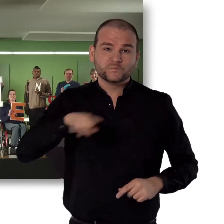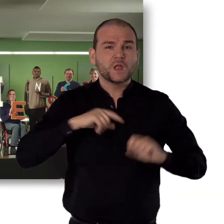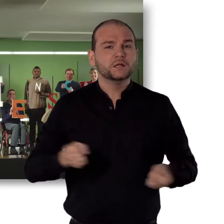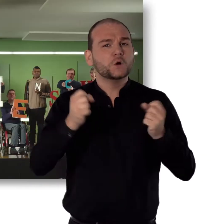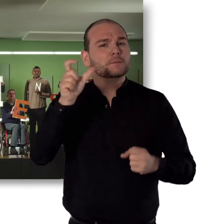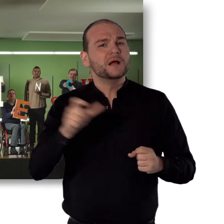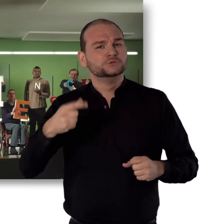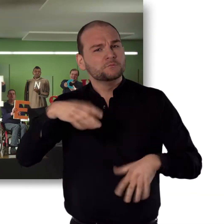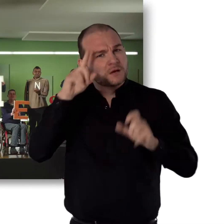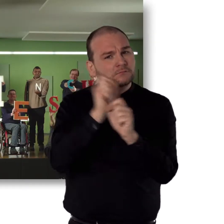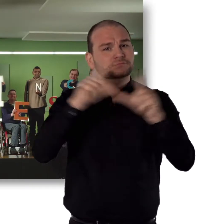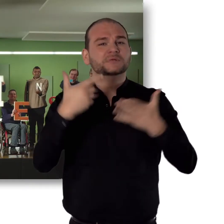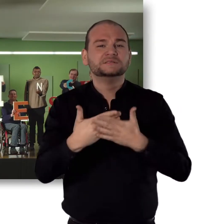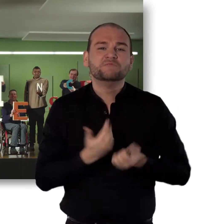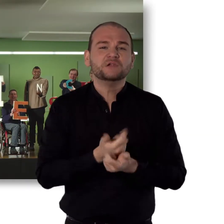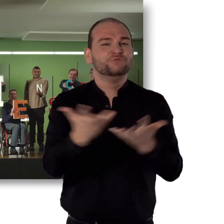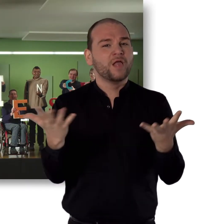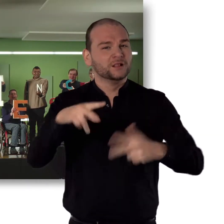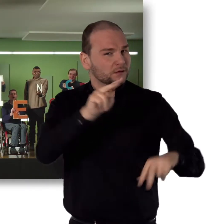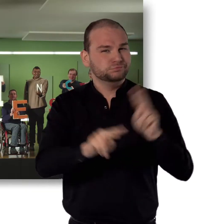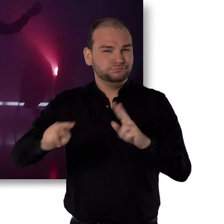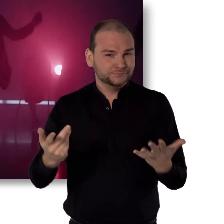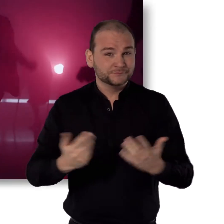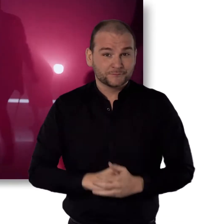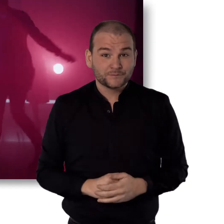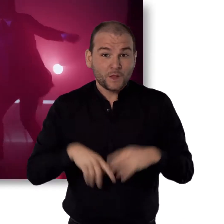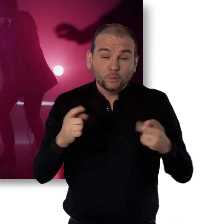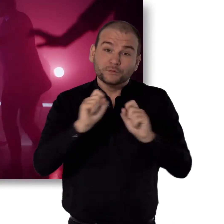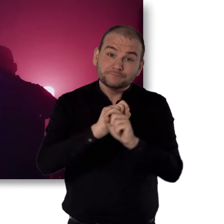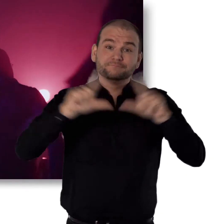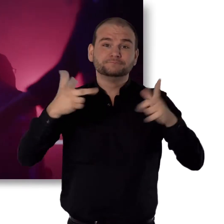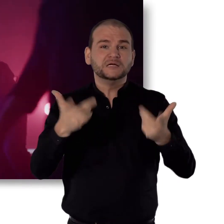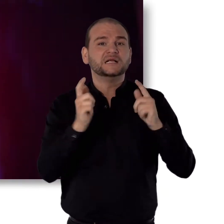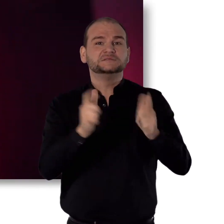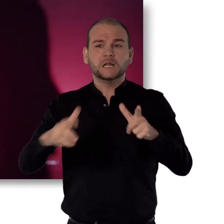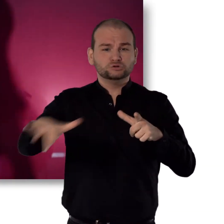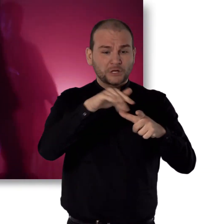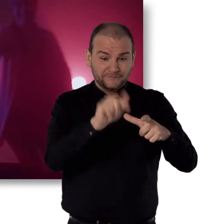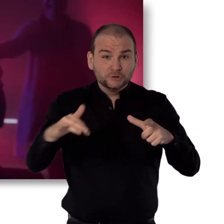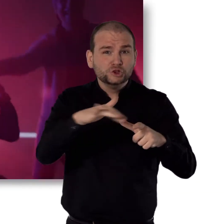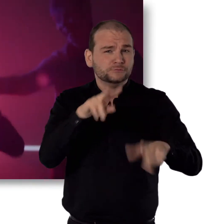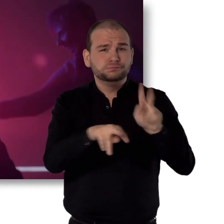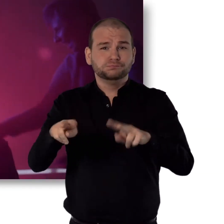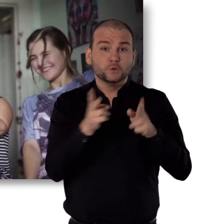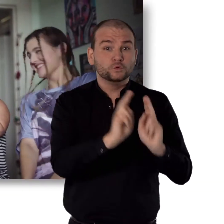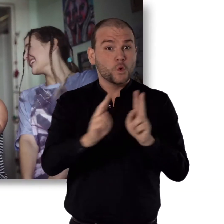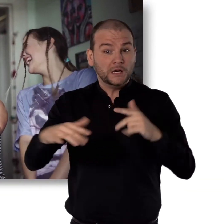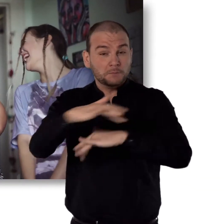Wir, die Aktion Mensch, glauben an Vielfalt. Und an eine Gesellschaft, in der Unterschiede ganz normal sind.